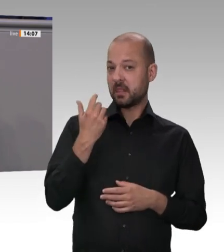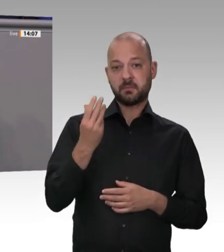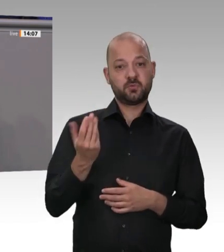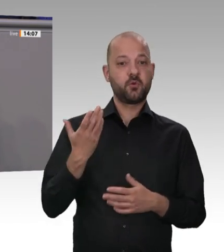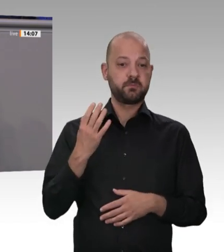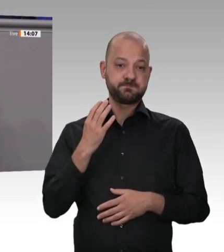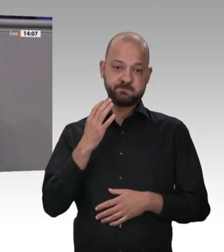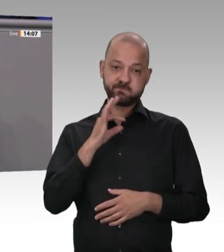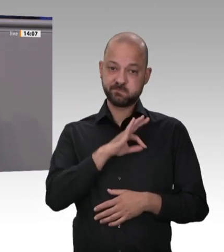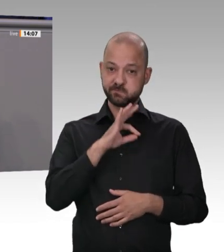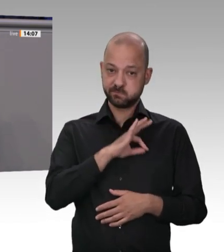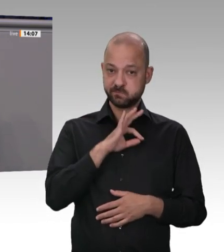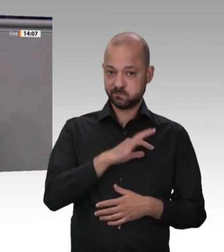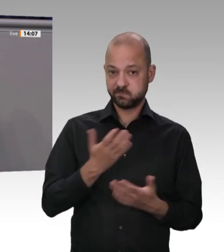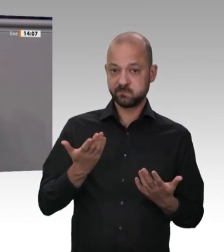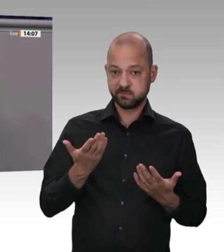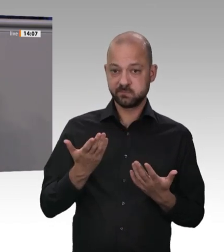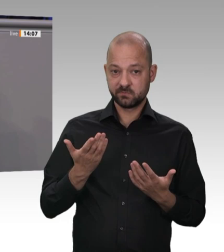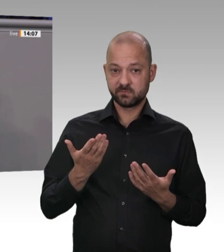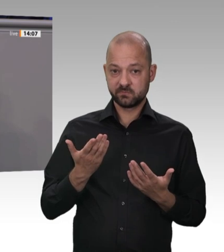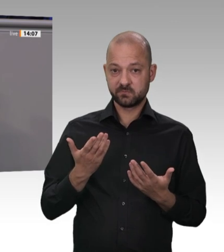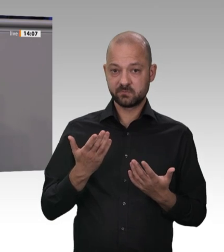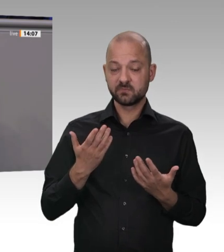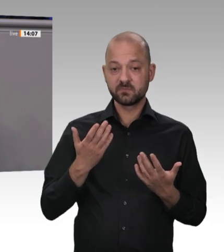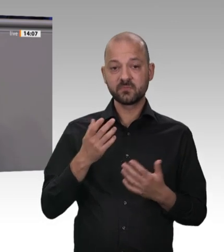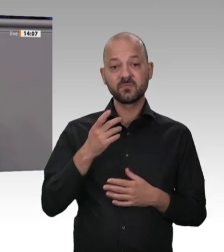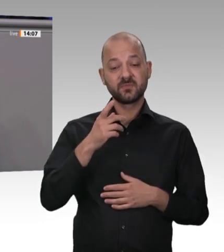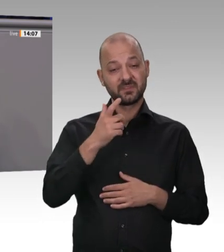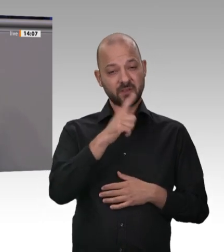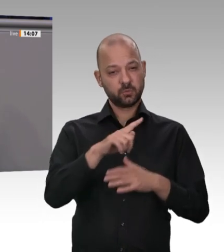nach Deutschland hin und wieder zurück zu transportieren, als sie selbst zu